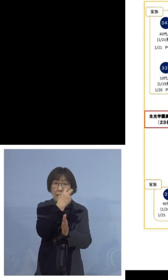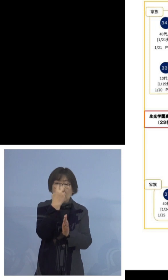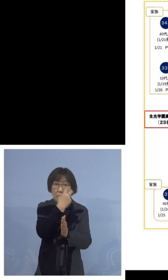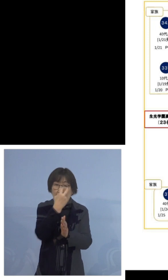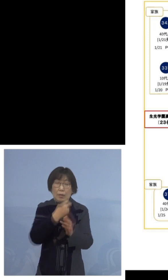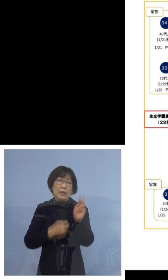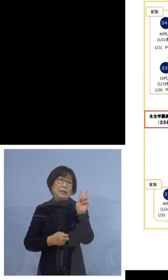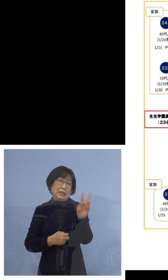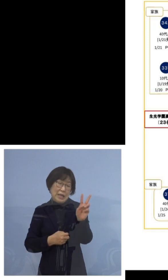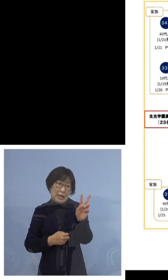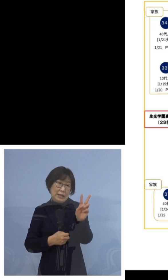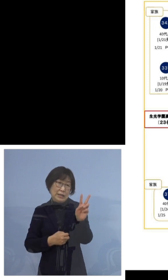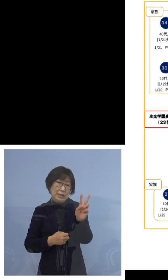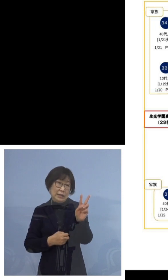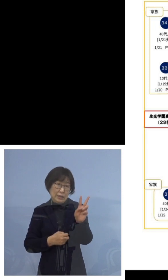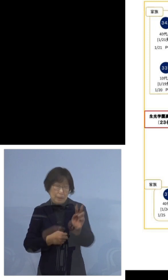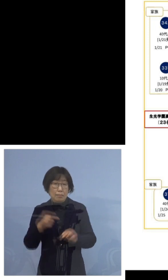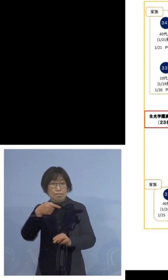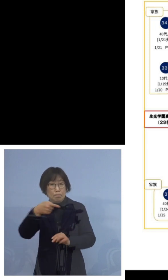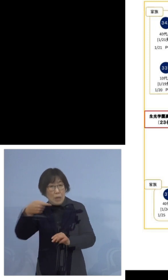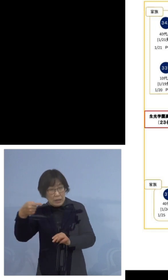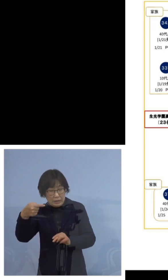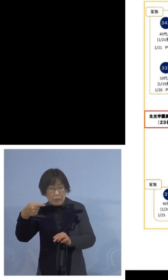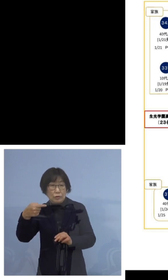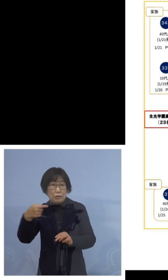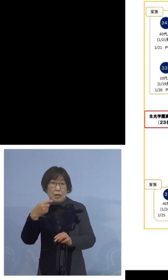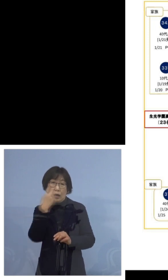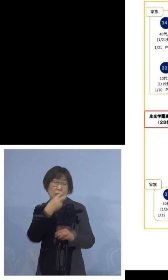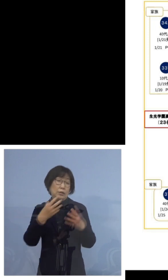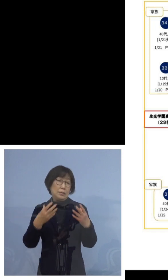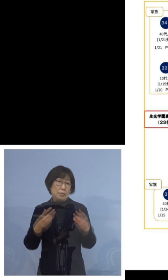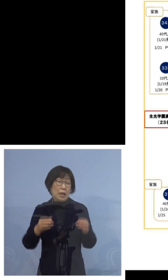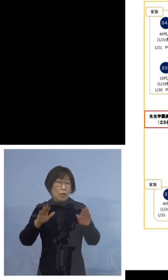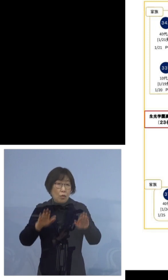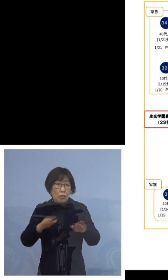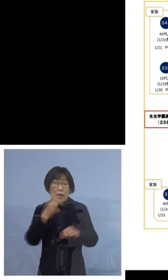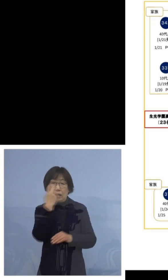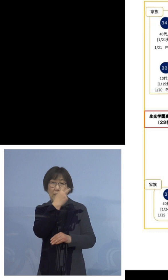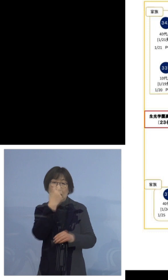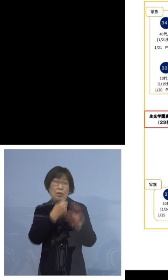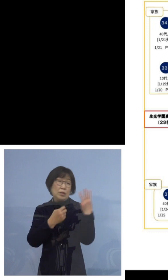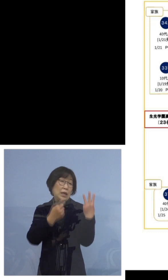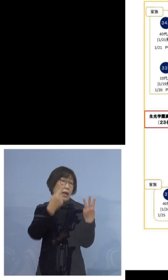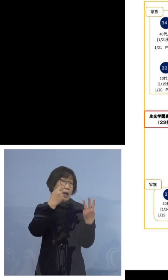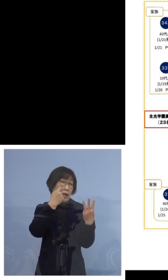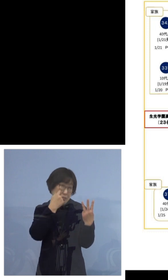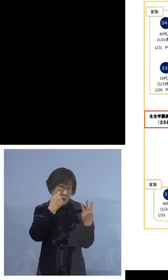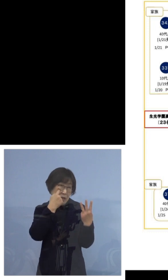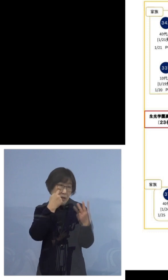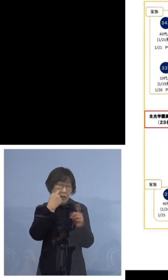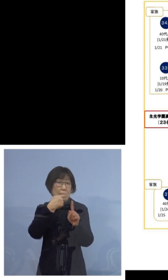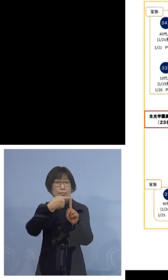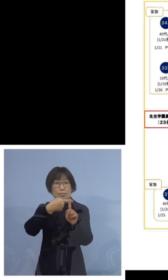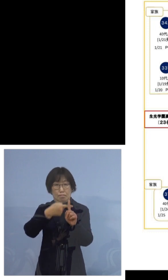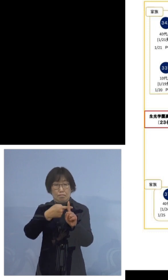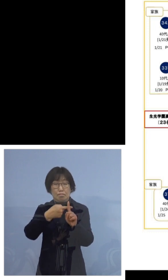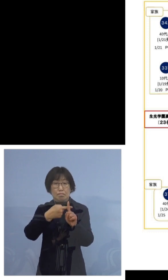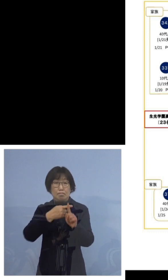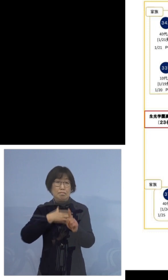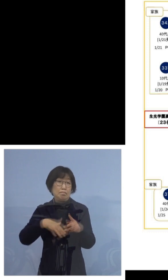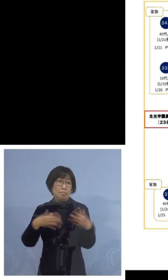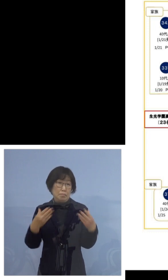陰性が確認されておりました 今回3度目の検査で陽性となった方でございます